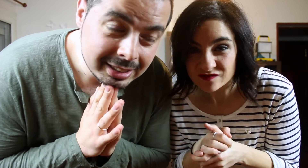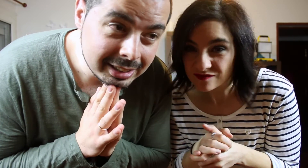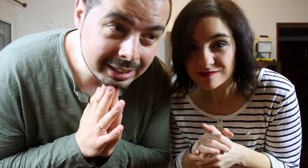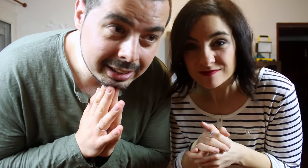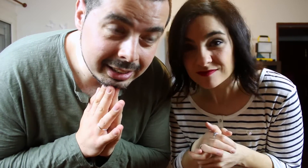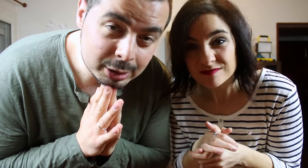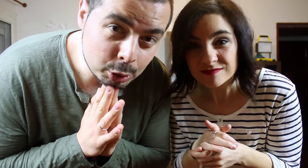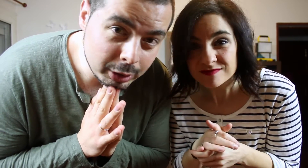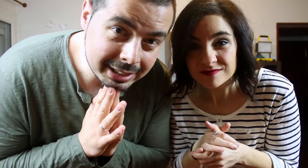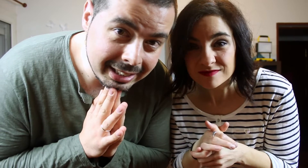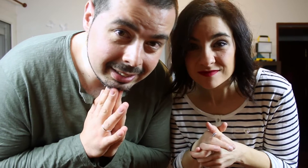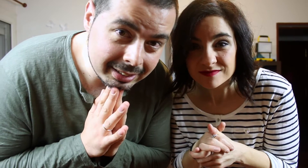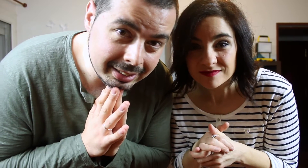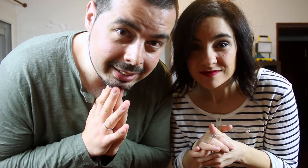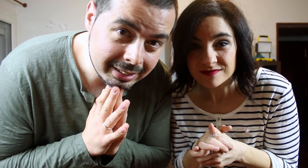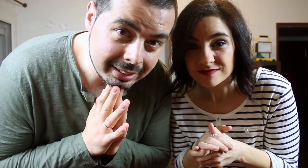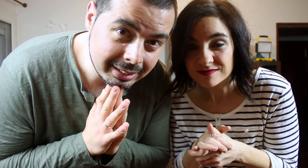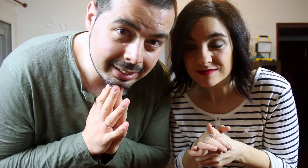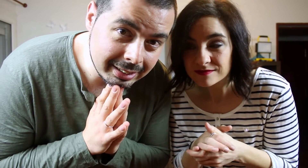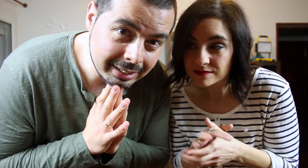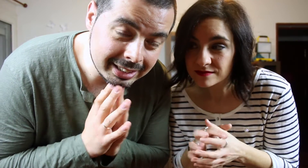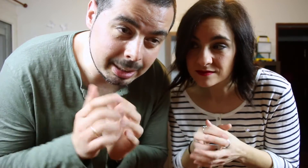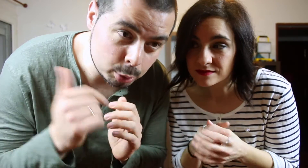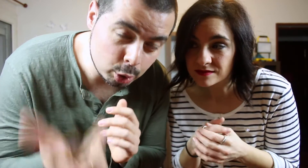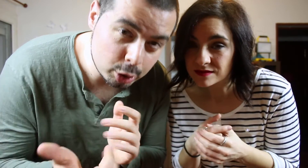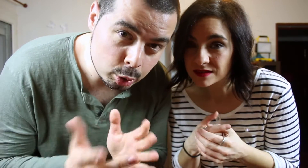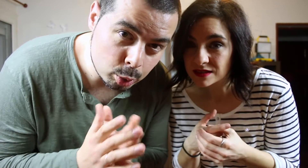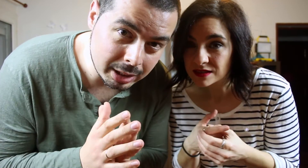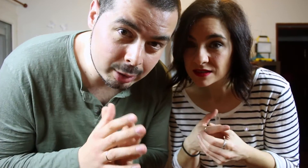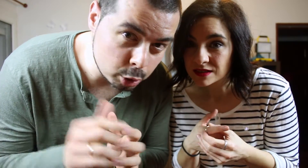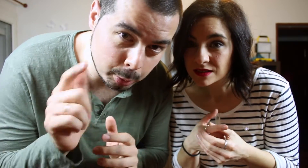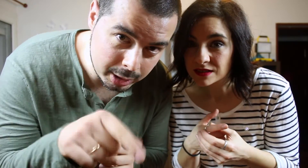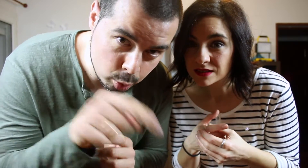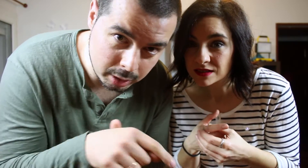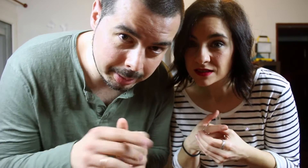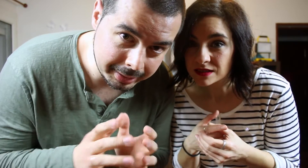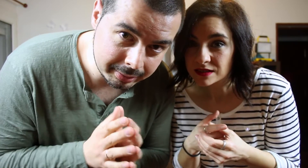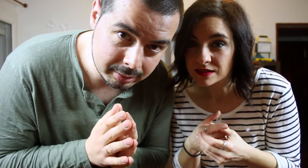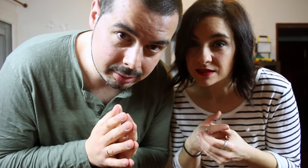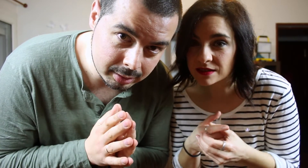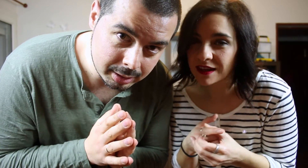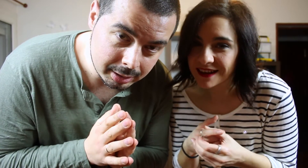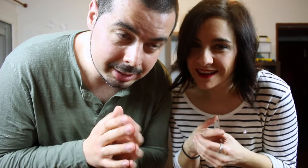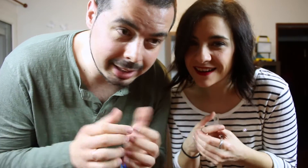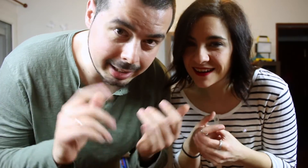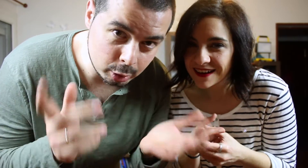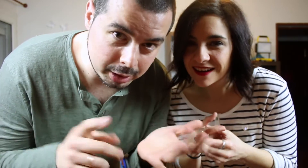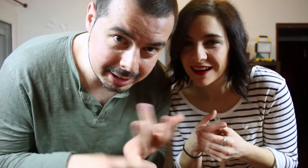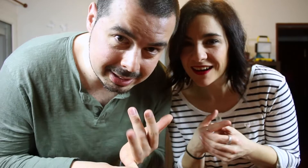Esto no quita que si a vosotros os gusta no os podáis suscribir, seguirnos en Instagram,